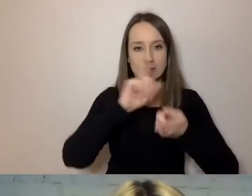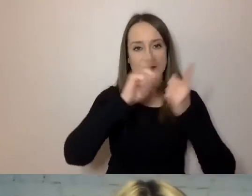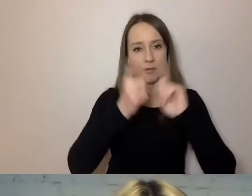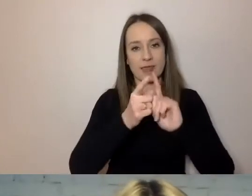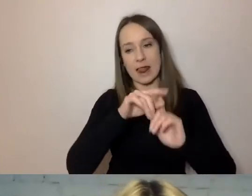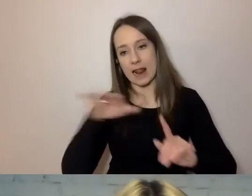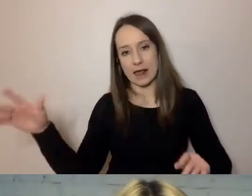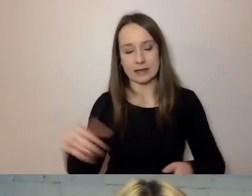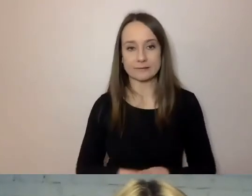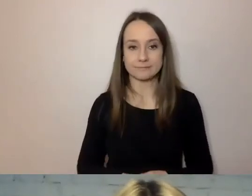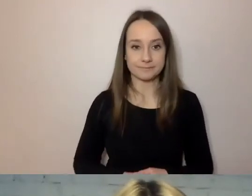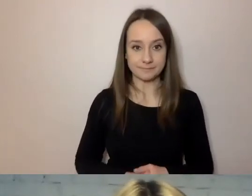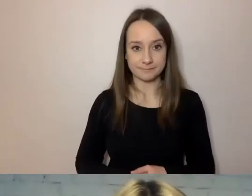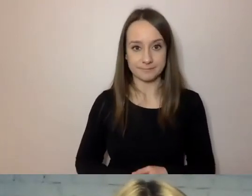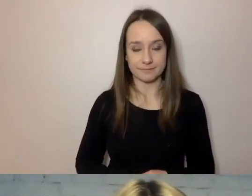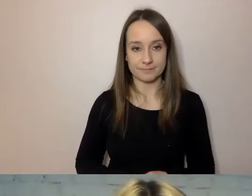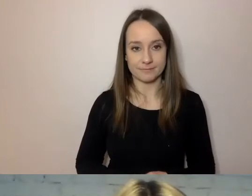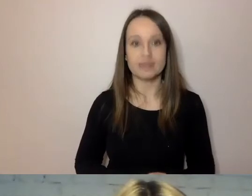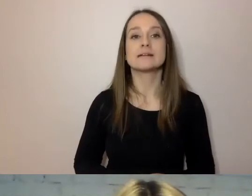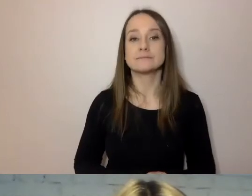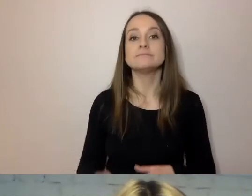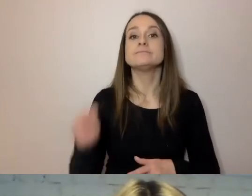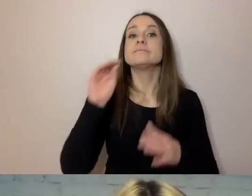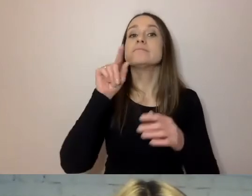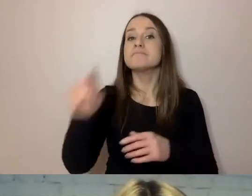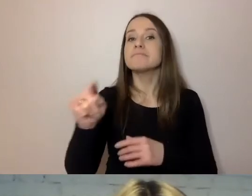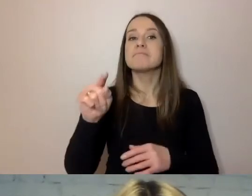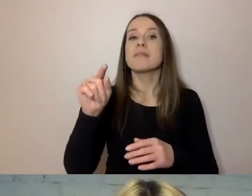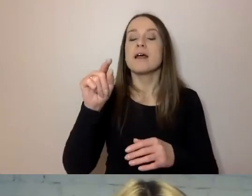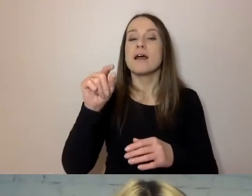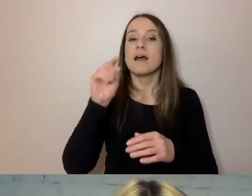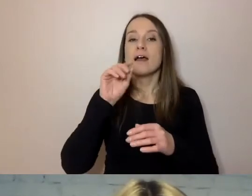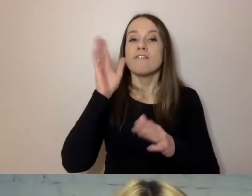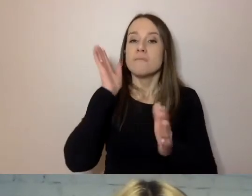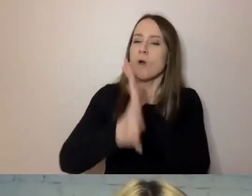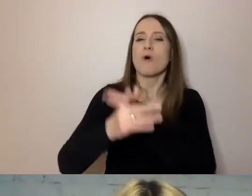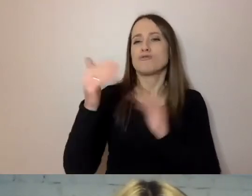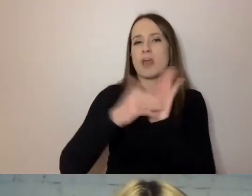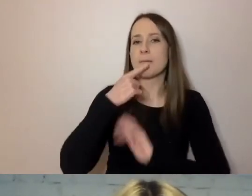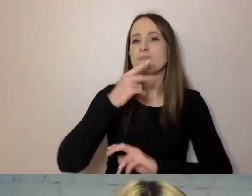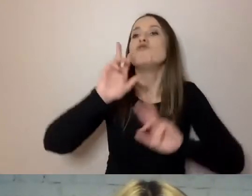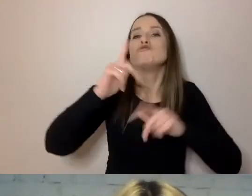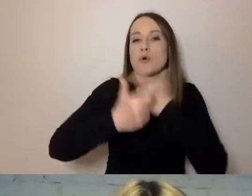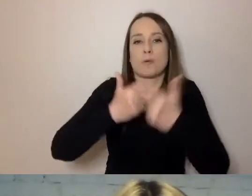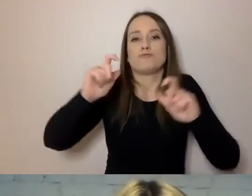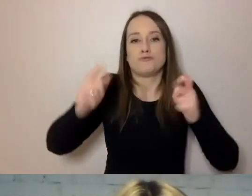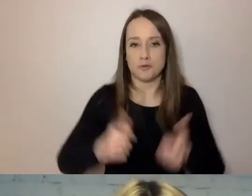Nazywaj wprost, kto co robi. To rozwinięcie tego punktu. Jeśli ktoś podjął decyzję w sprawie mieszkańca,